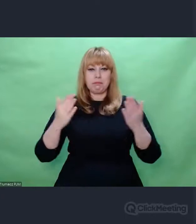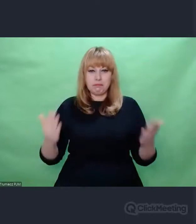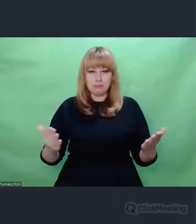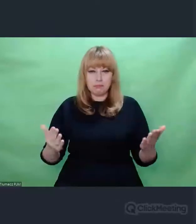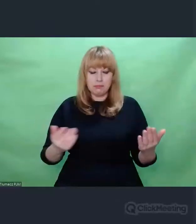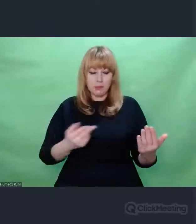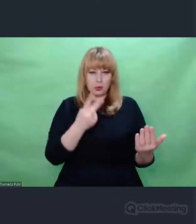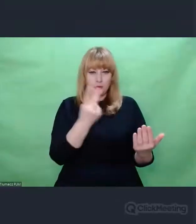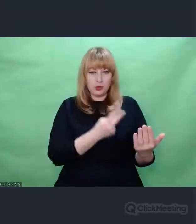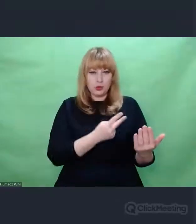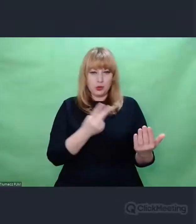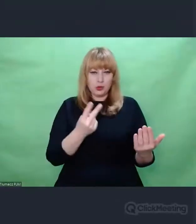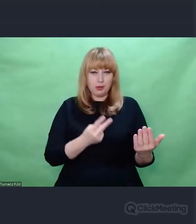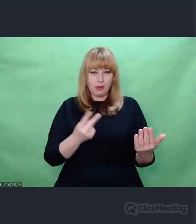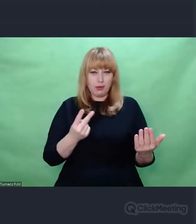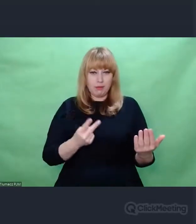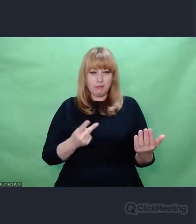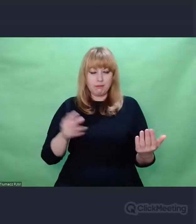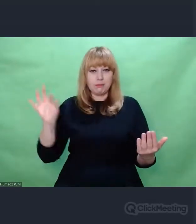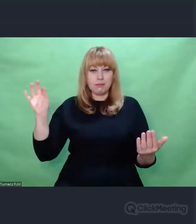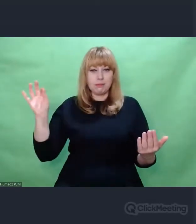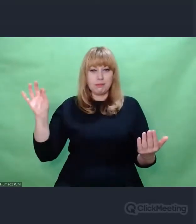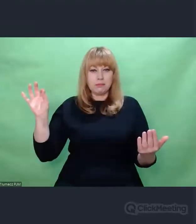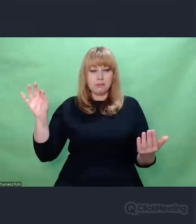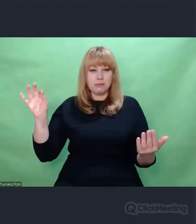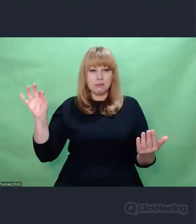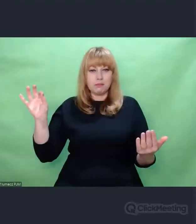i próbuje go przekładać na skomplikowany aparat orkiestrowy.